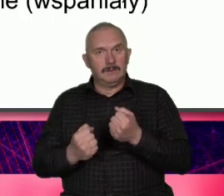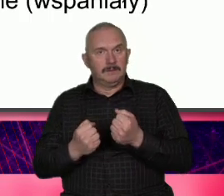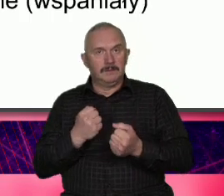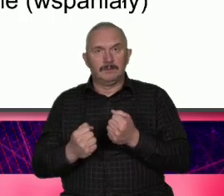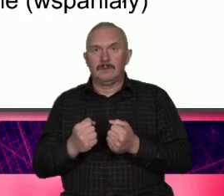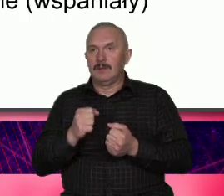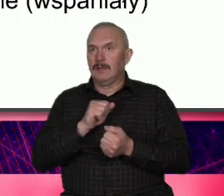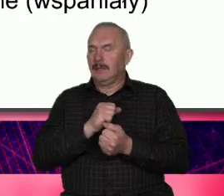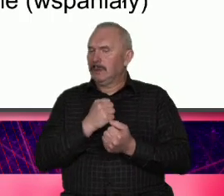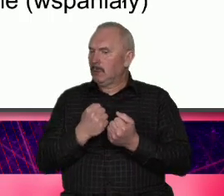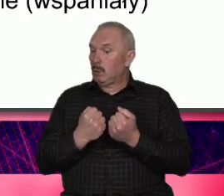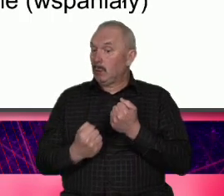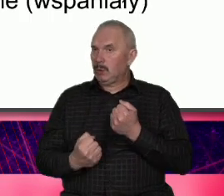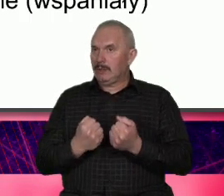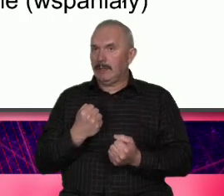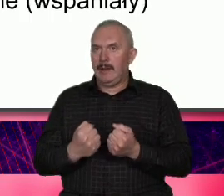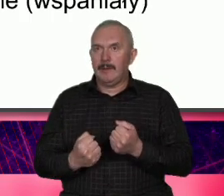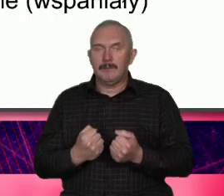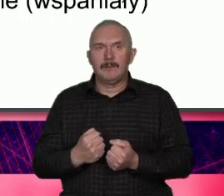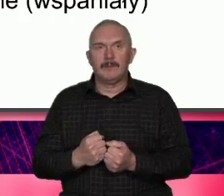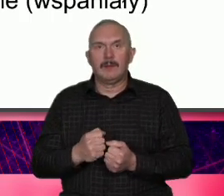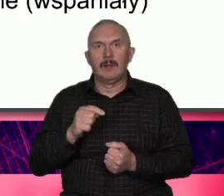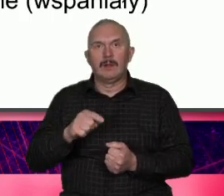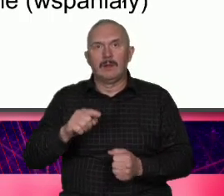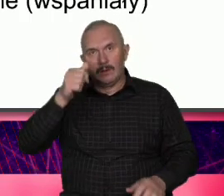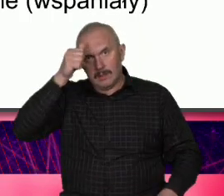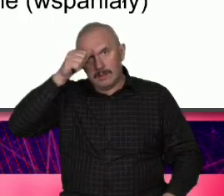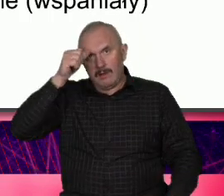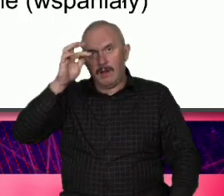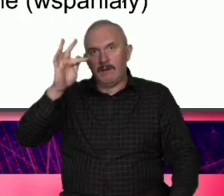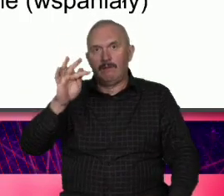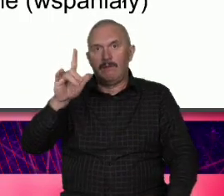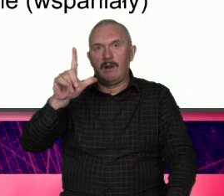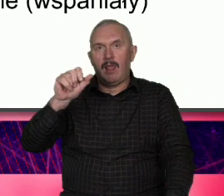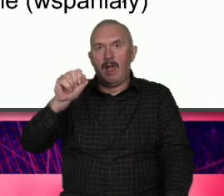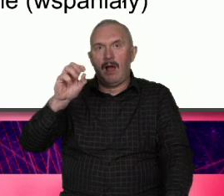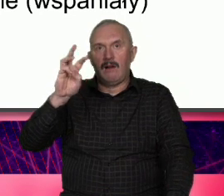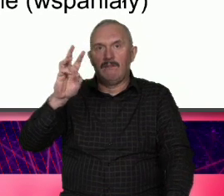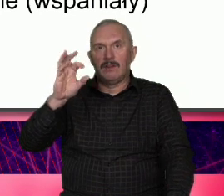tego próbują to się nazywa flom i to jest nie flow to wcześniejsze tylko Flow